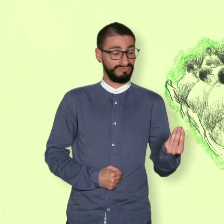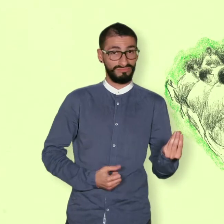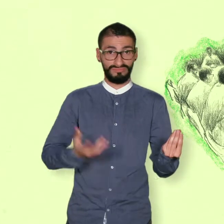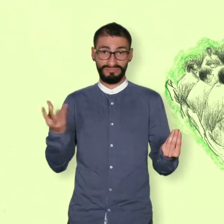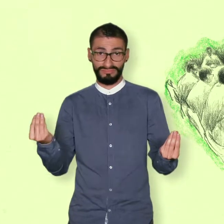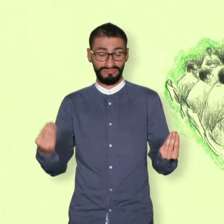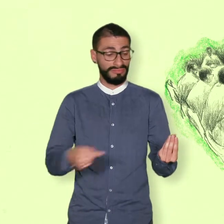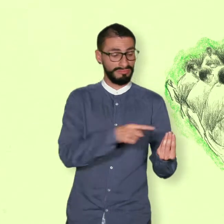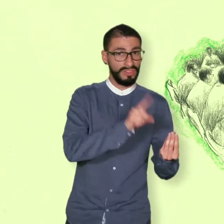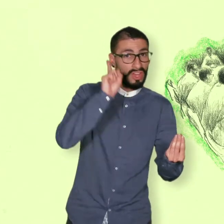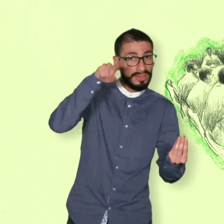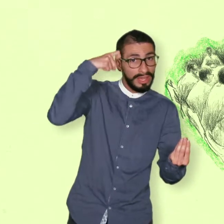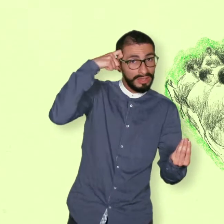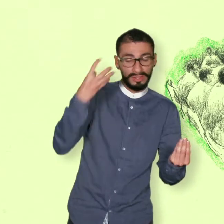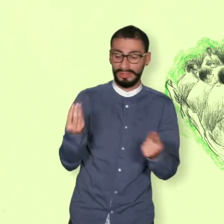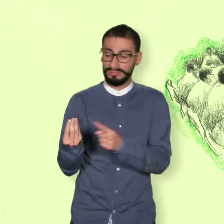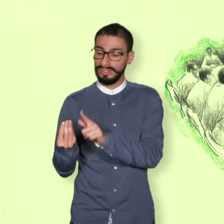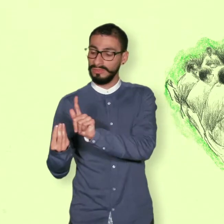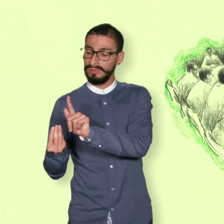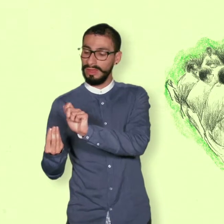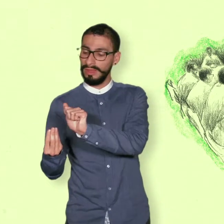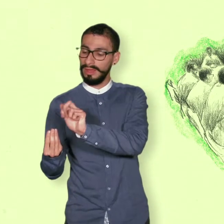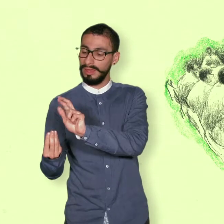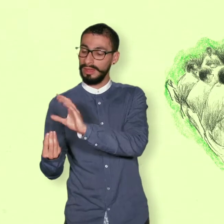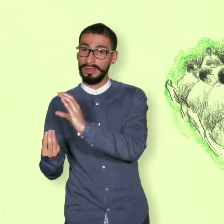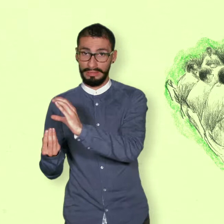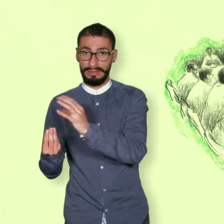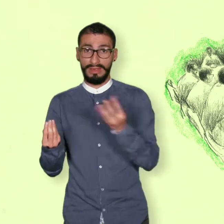Los puntos de la agenda que acordaron las dos partes fueron: